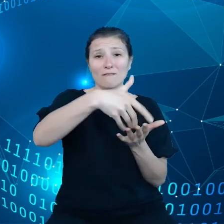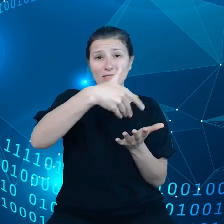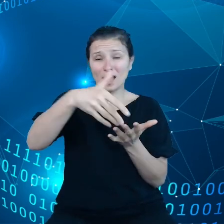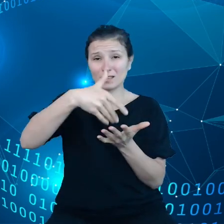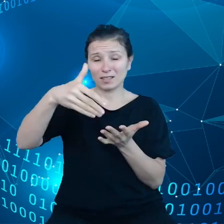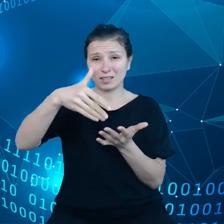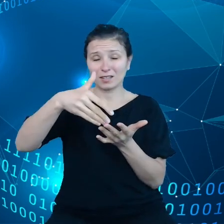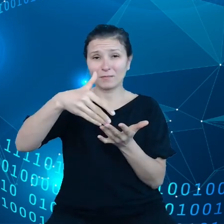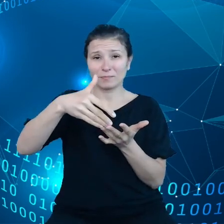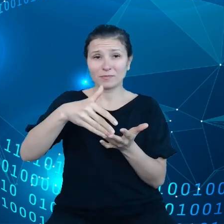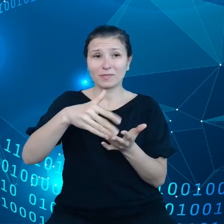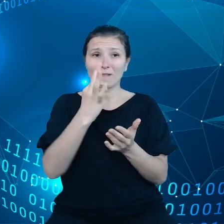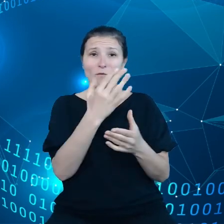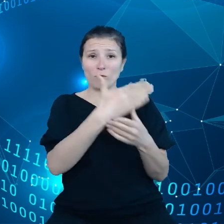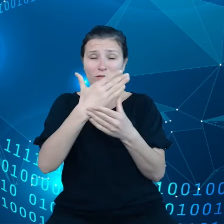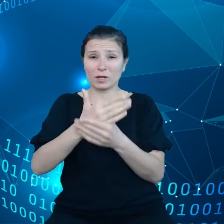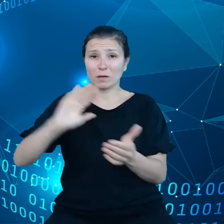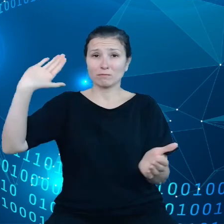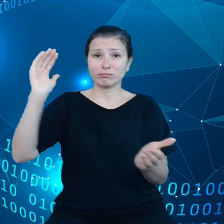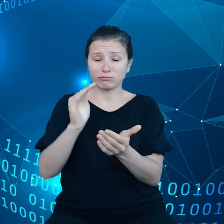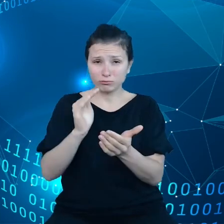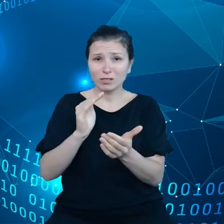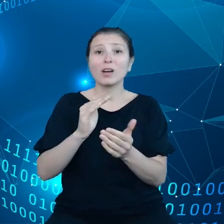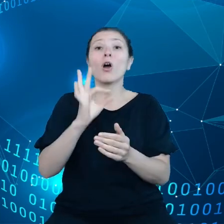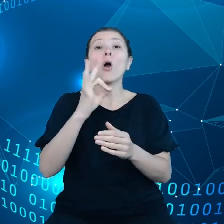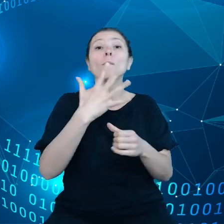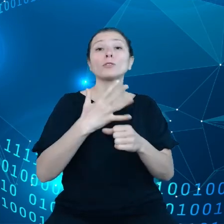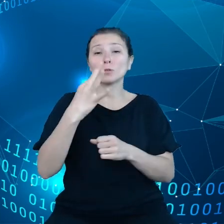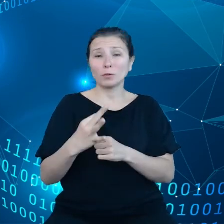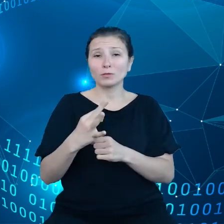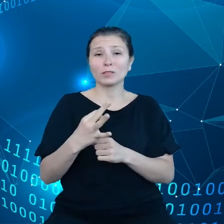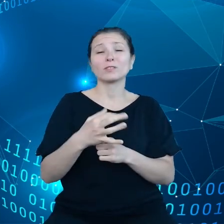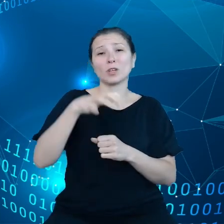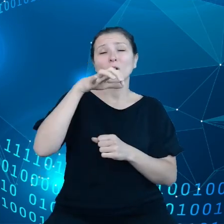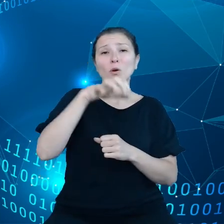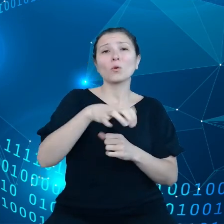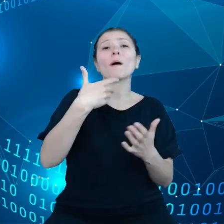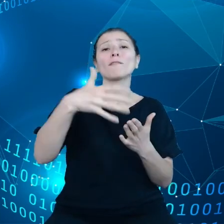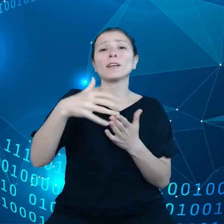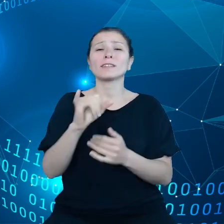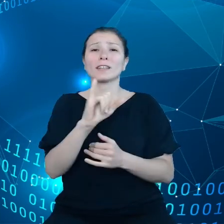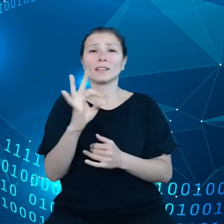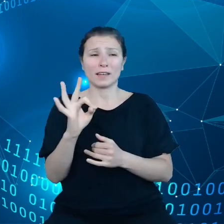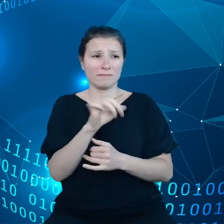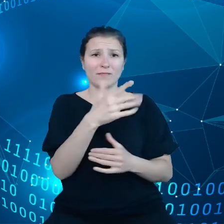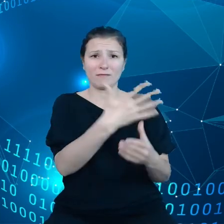przedsiębiorstw jeżeli chodzi o infrastrukturę IT, natomiast przedsiębiorcy muszą mieć tutaj kontrolę nad danymi, a także innymi